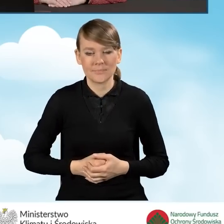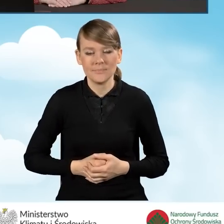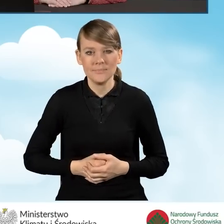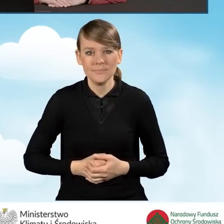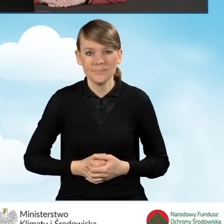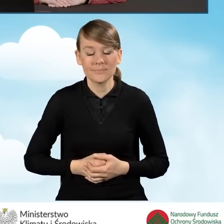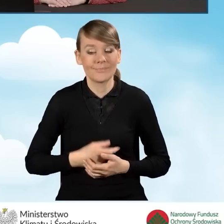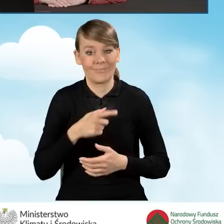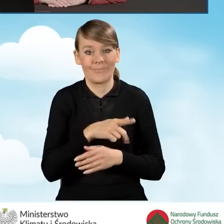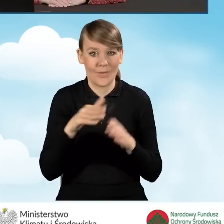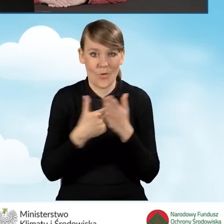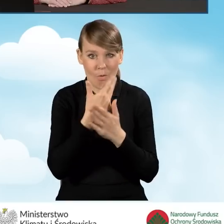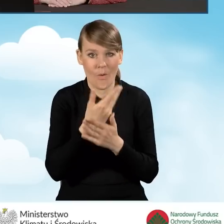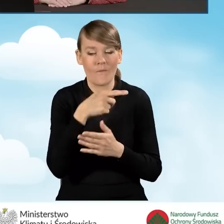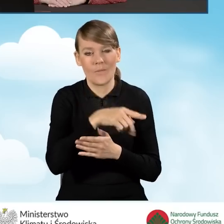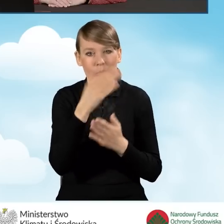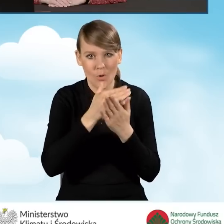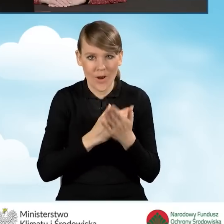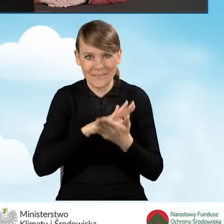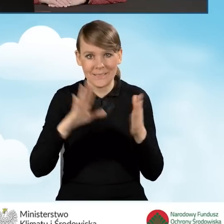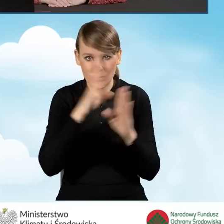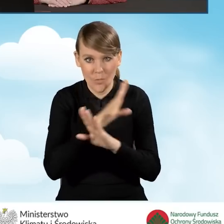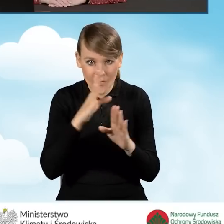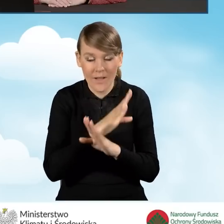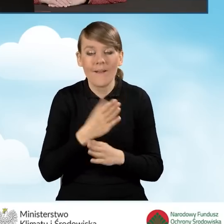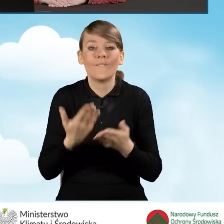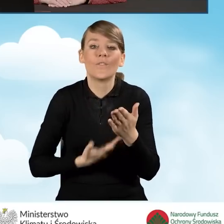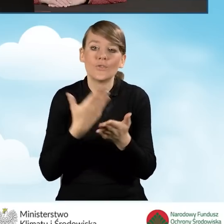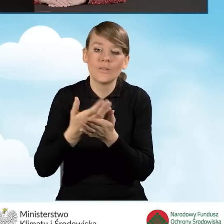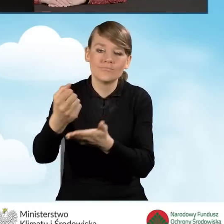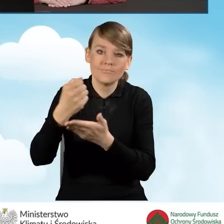W nowej odsłonie programu Czyste Powietrze wniosek o dofinansowanie, zawsze w pierwszej kolejności,